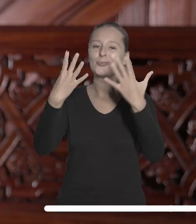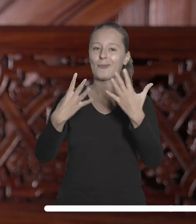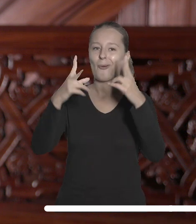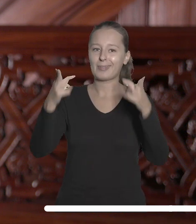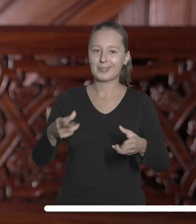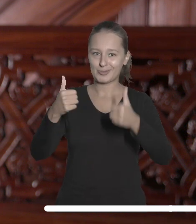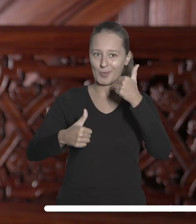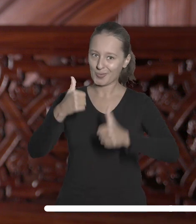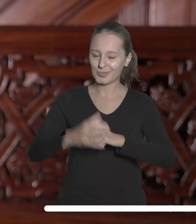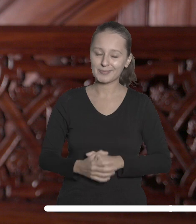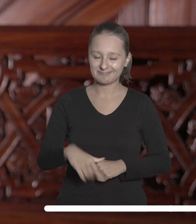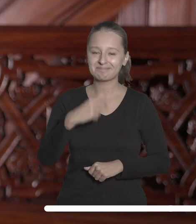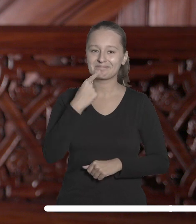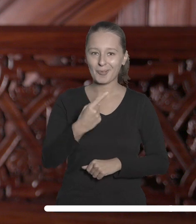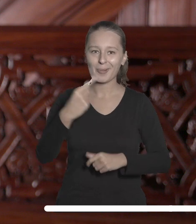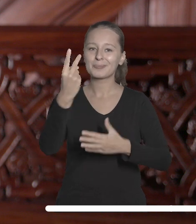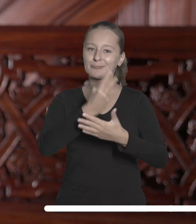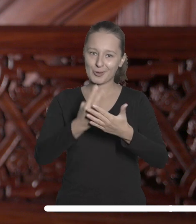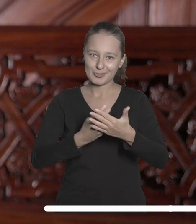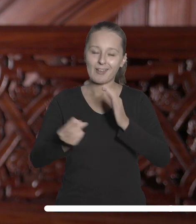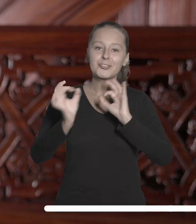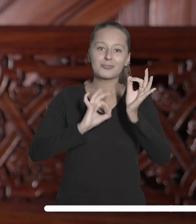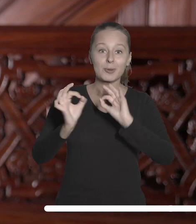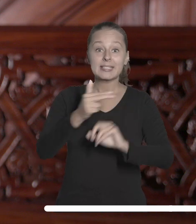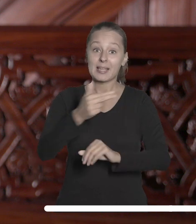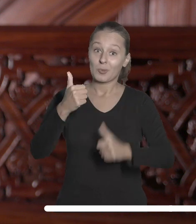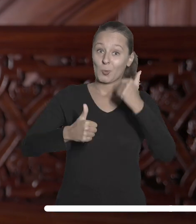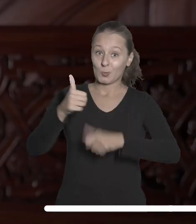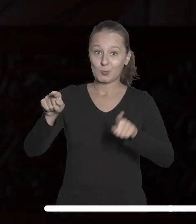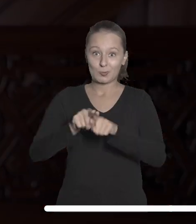Zachęcam do zapoznania się z informacjami o nich i ich autorach.